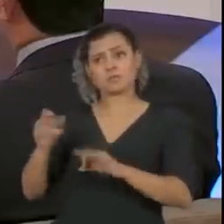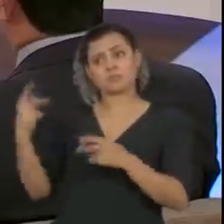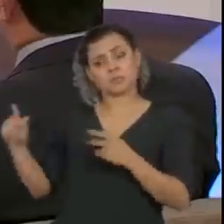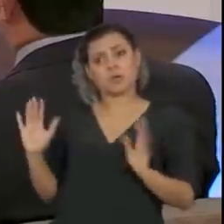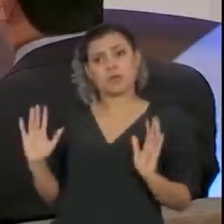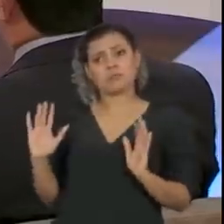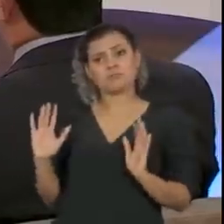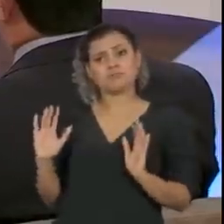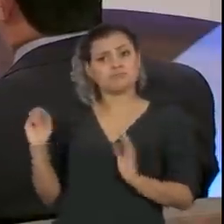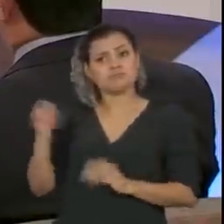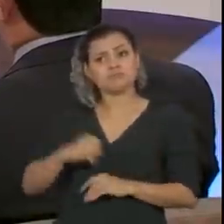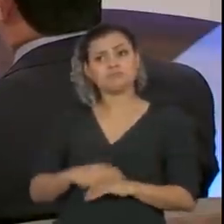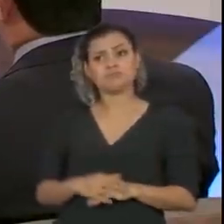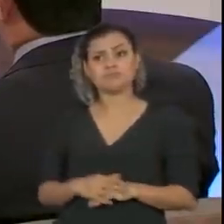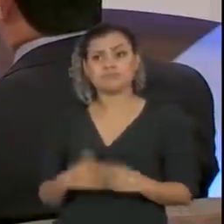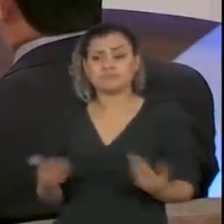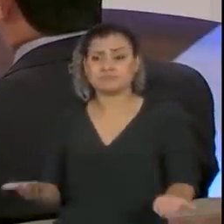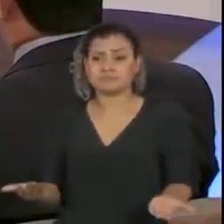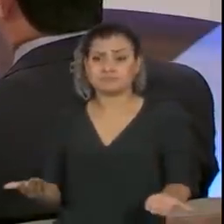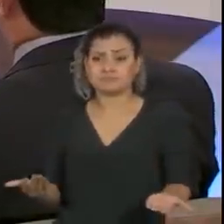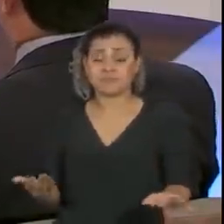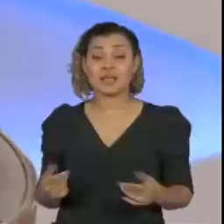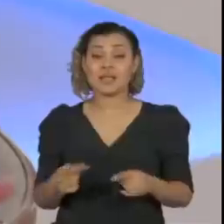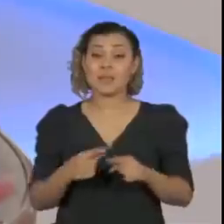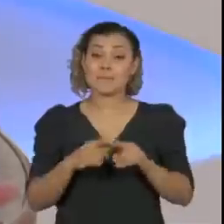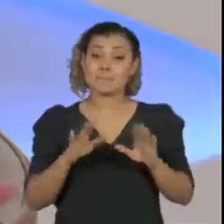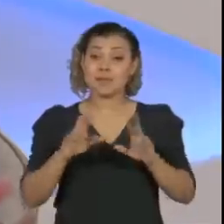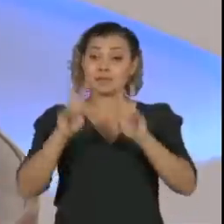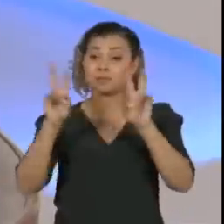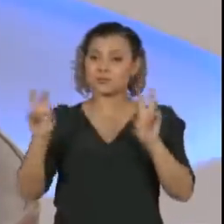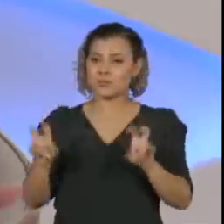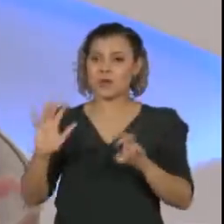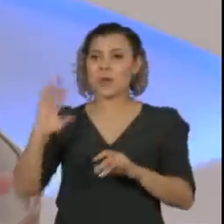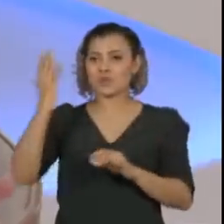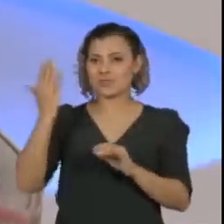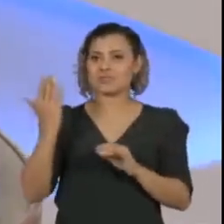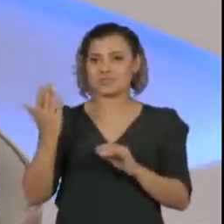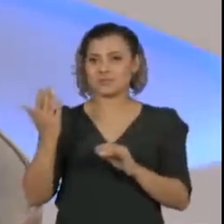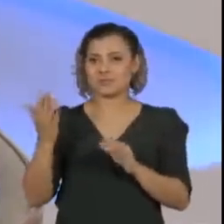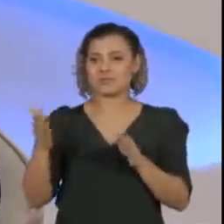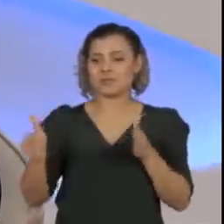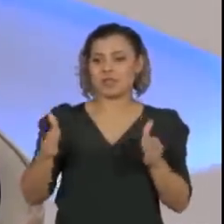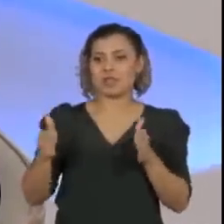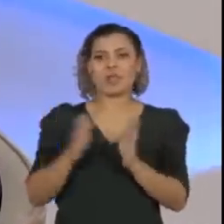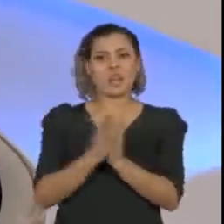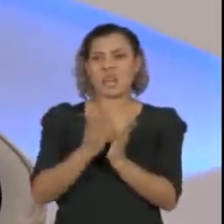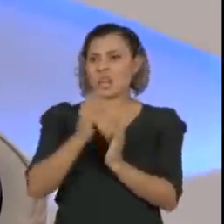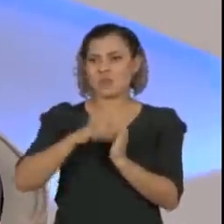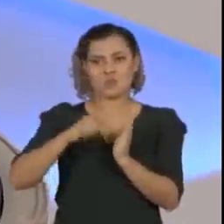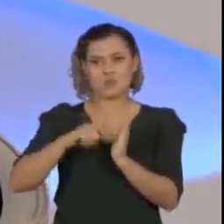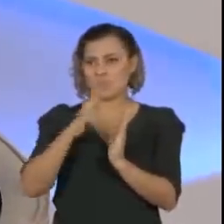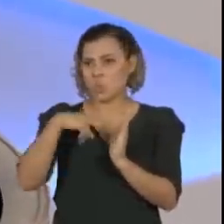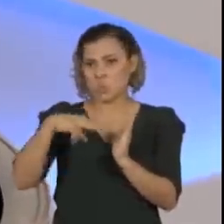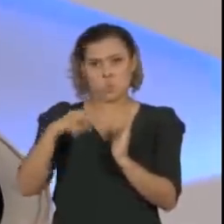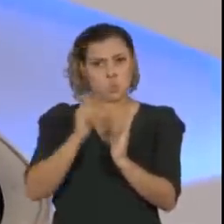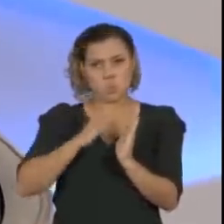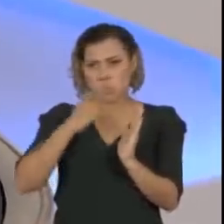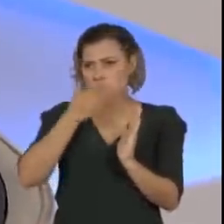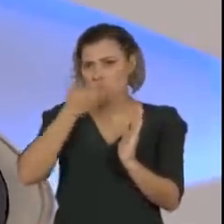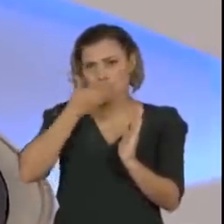E sobre esse episódio do livro, eu não li o livro, saiu agora, é recente.